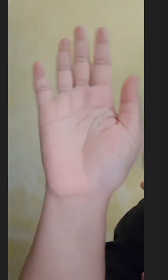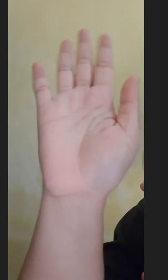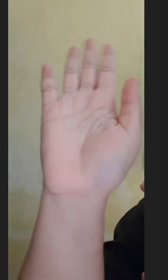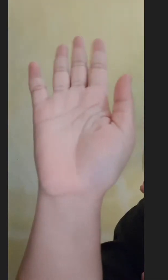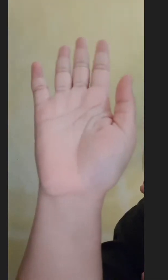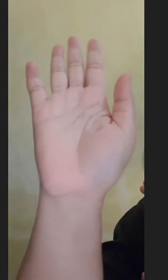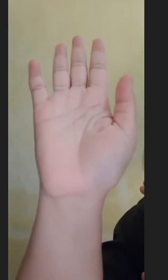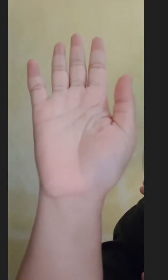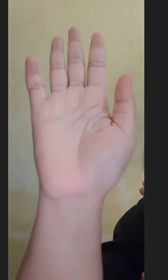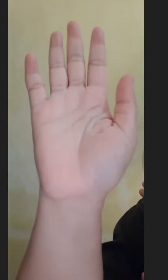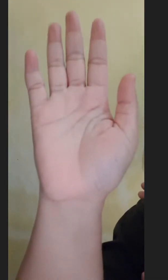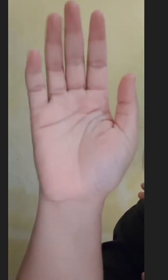Hai